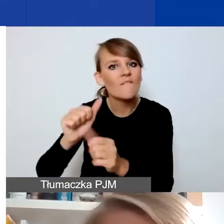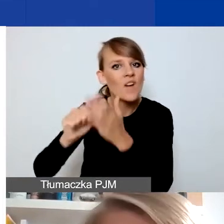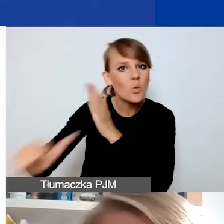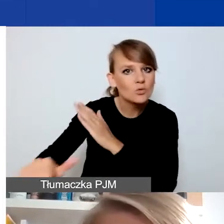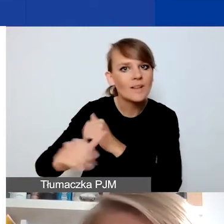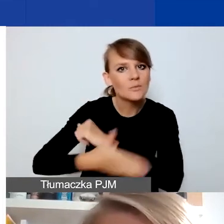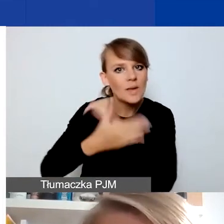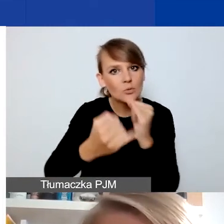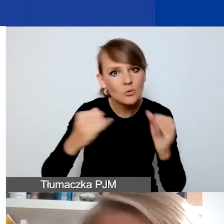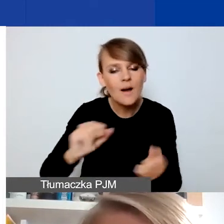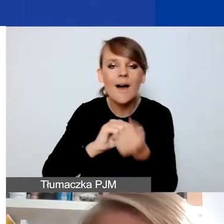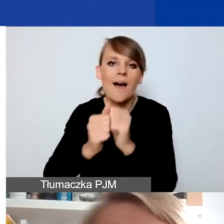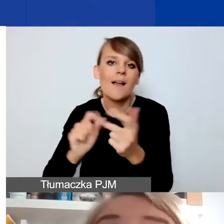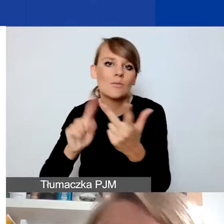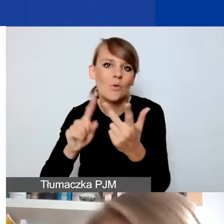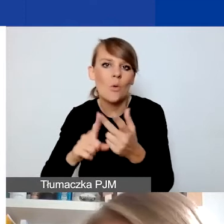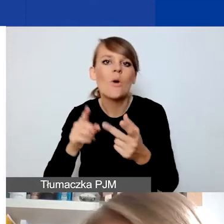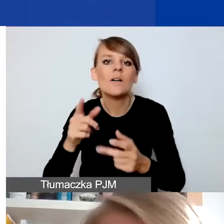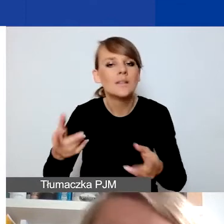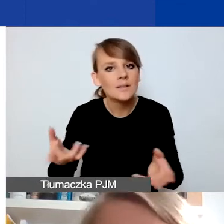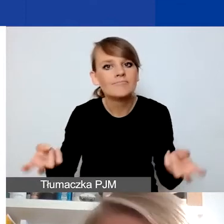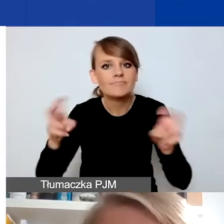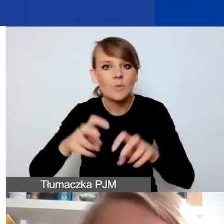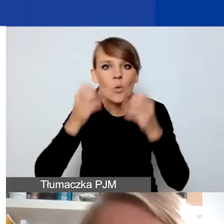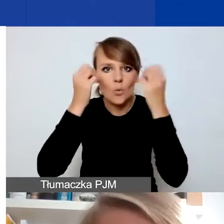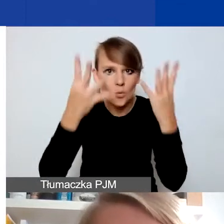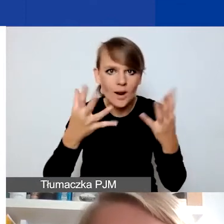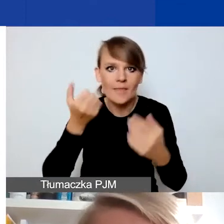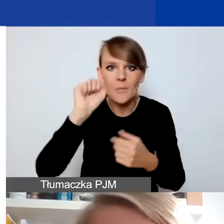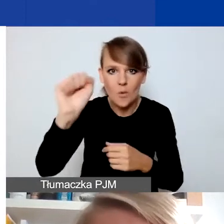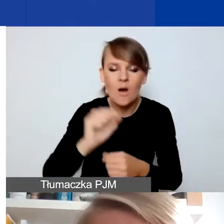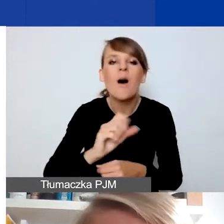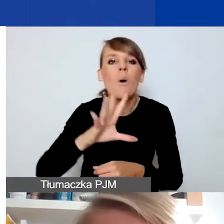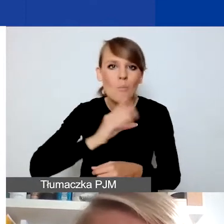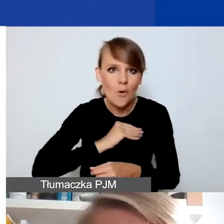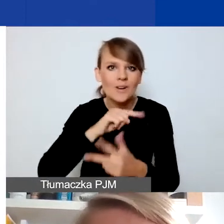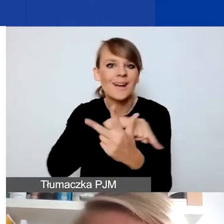albo budowania kultury demokratycznej. To możliwe, obszary są dość szerokie, ale zwracam uwagę,